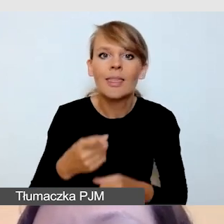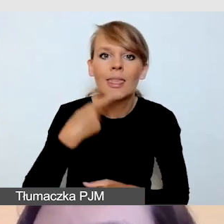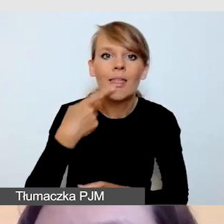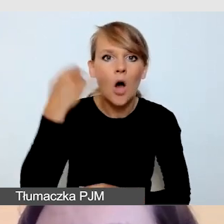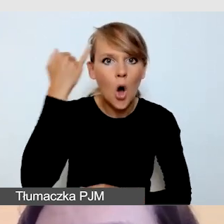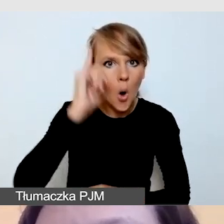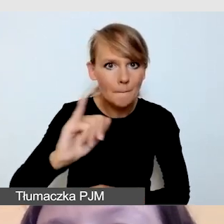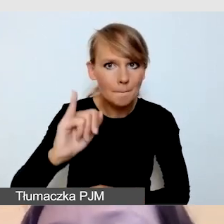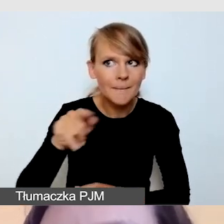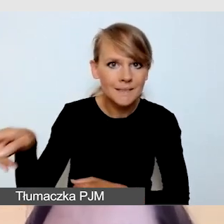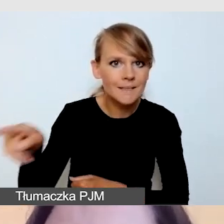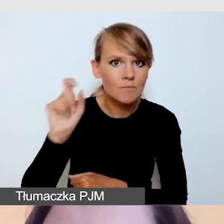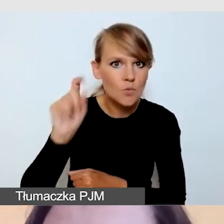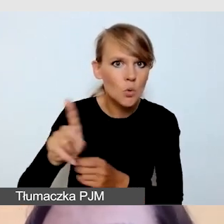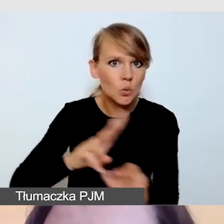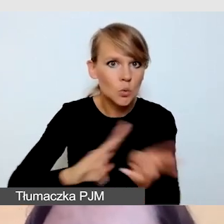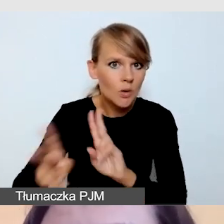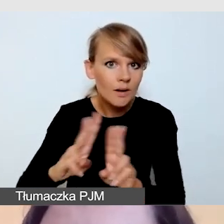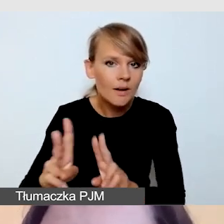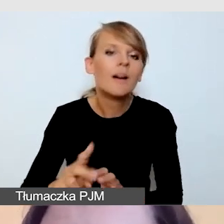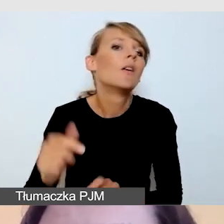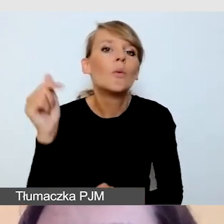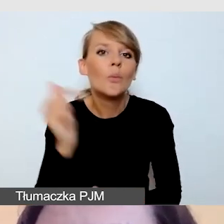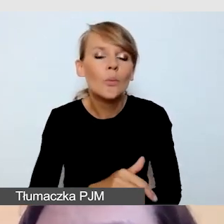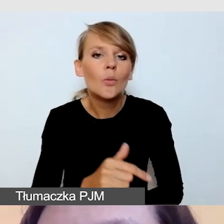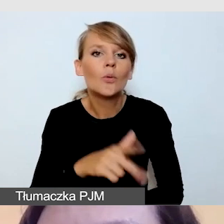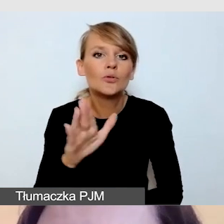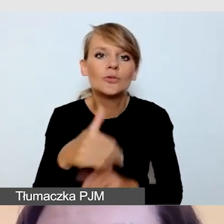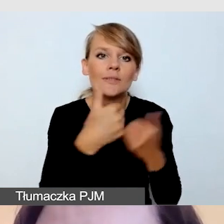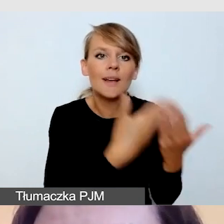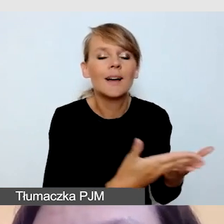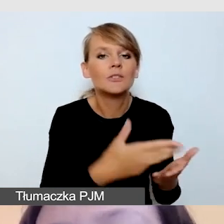dostarczamy tłumaczowi tłumaczenie na język polski, pamiętając o tym,